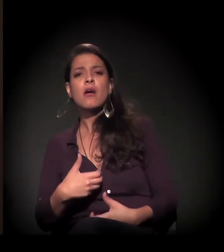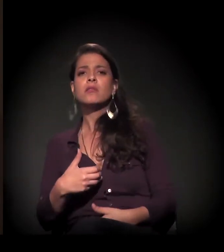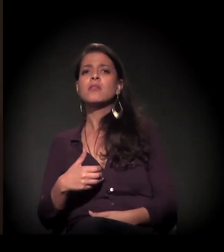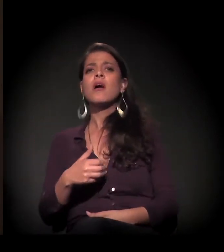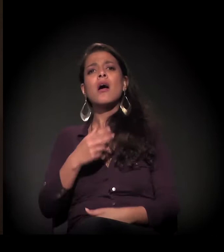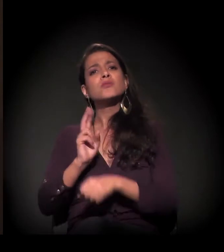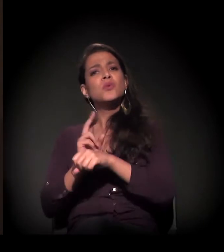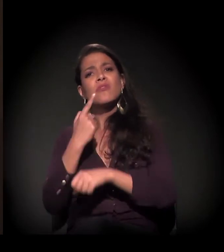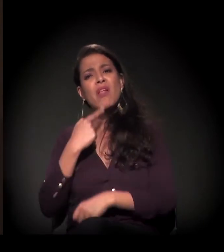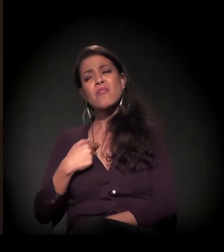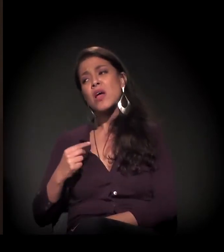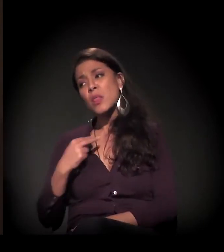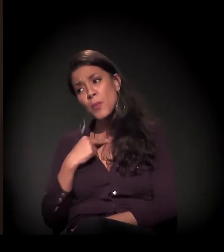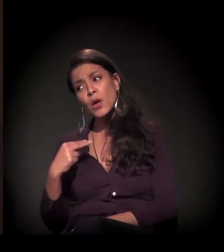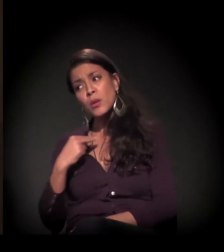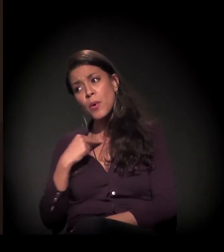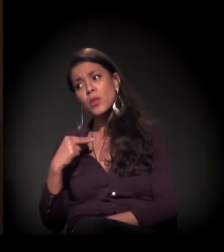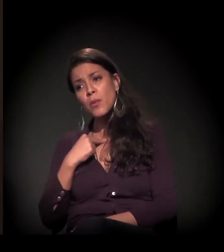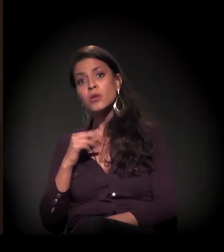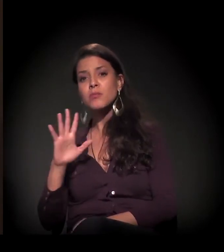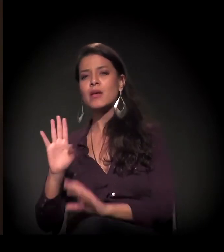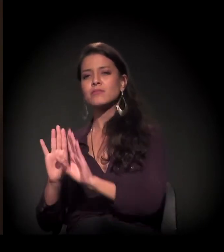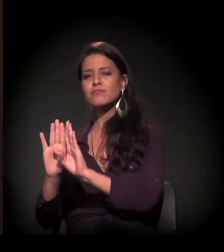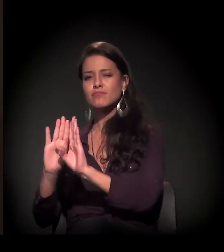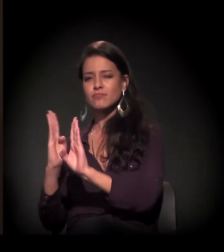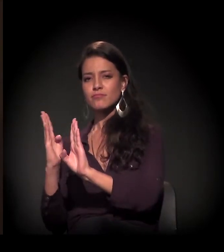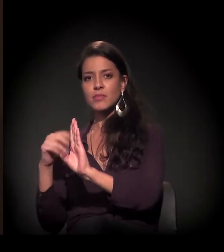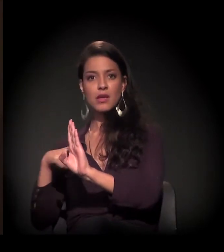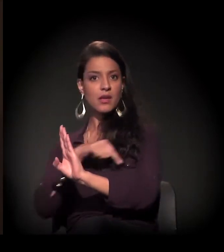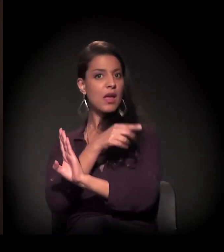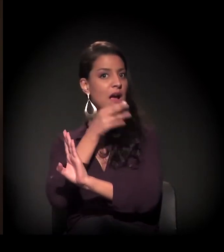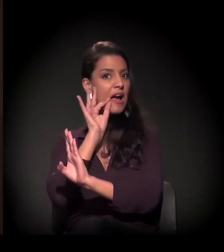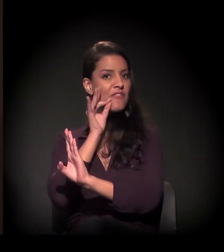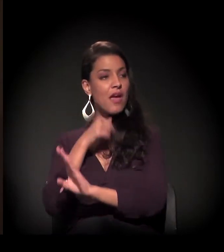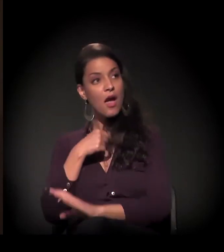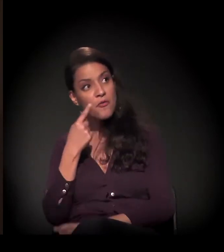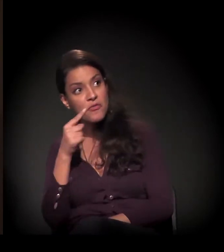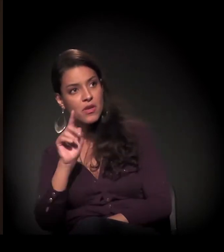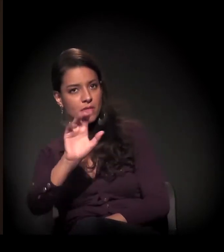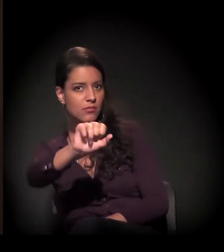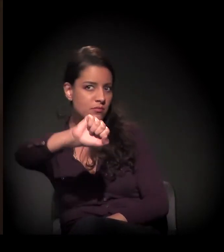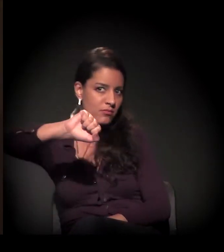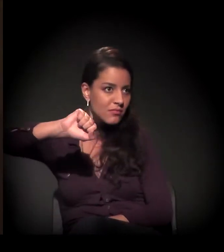Mas ele deixava a guarita entreaberta e ia tomar café. Aí eu falava: "Ele deixou para eu entrar".